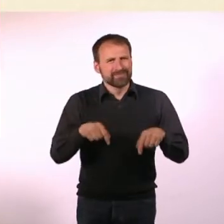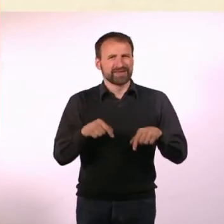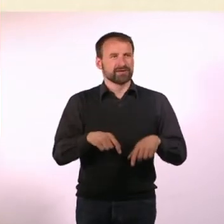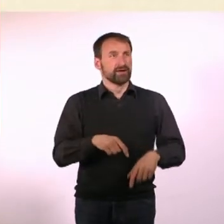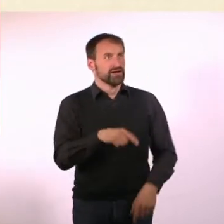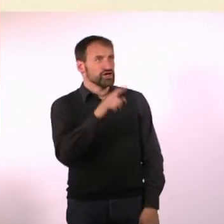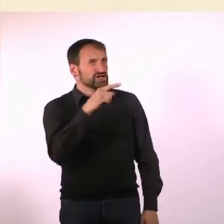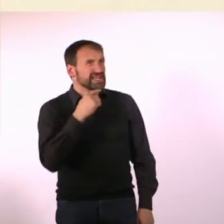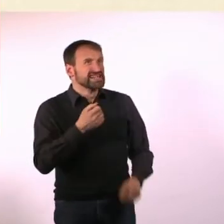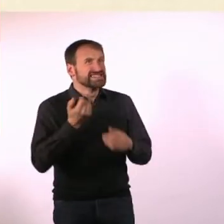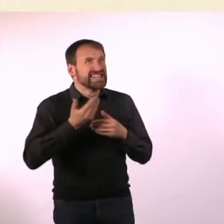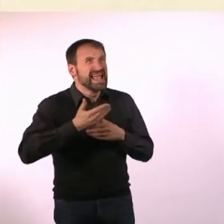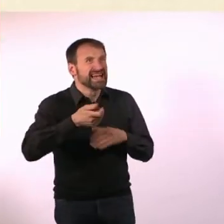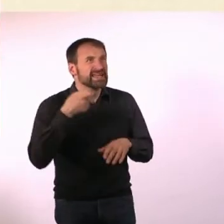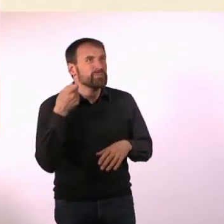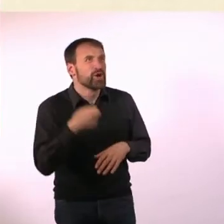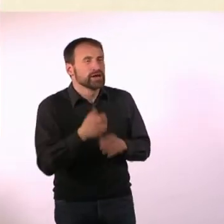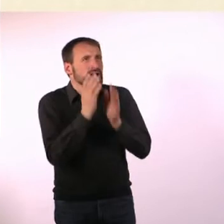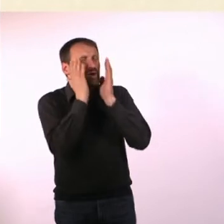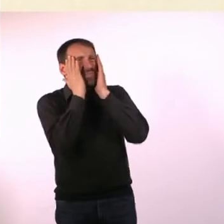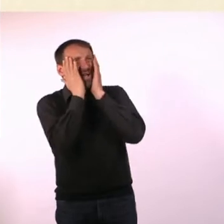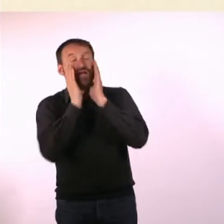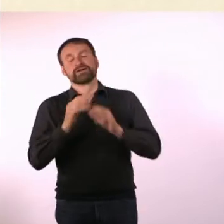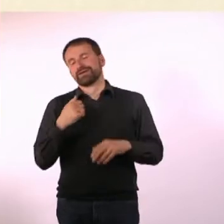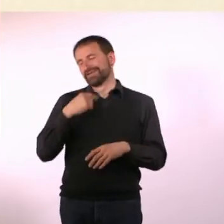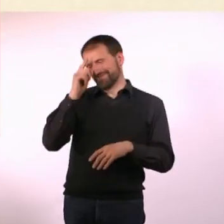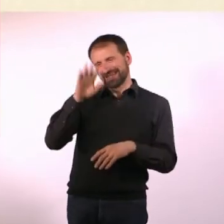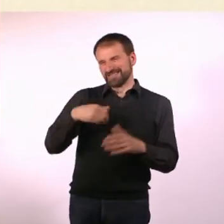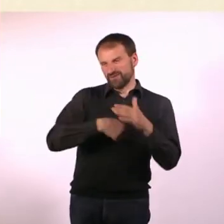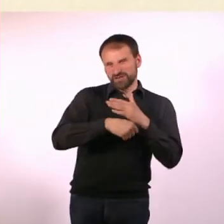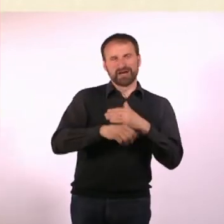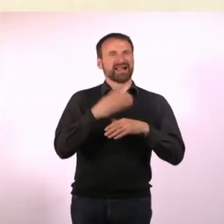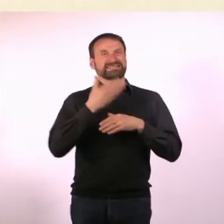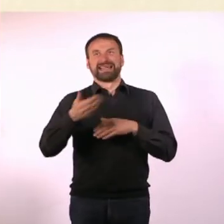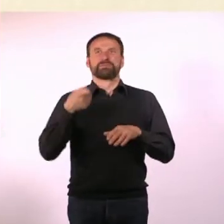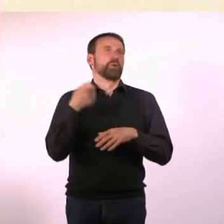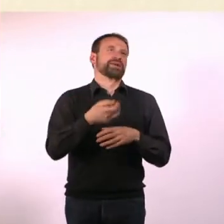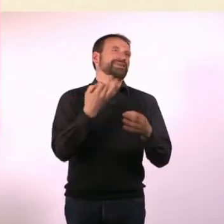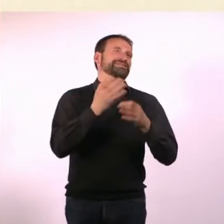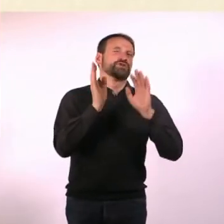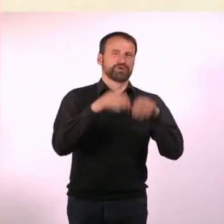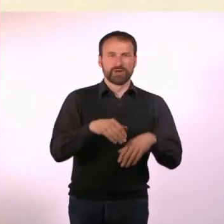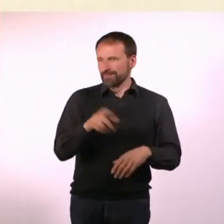Hast Du gerade Serienmörder gesagt? - Ich habe Serienmörder gesagt, ja. Oh mein Gott! - Das hat gar nichts miteinander zu tun.